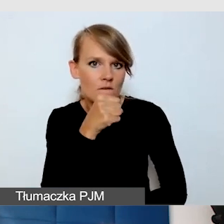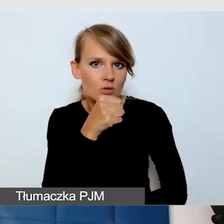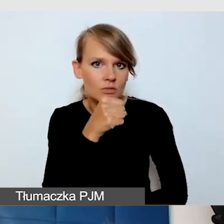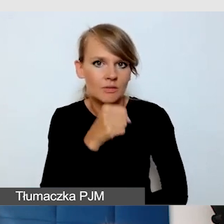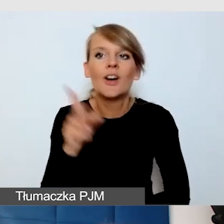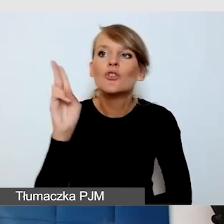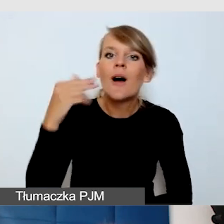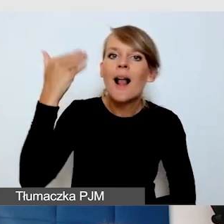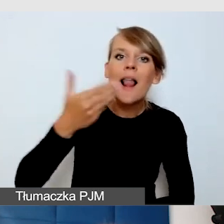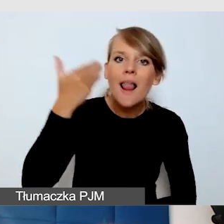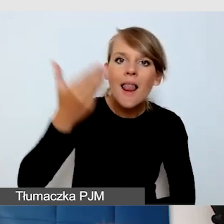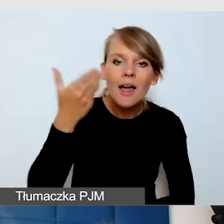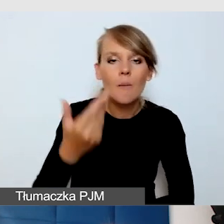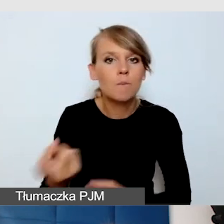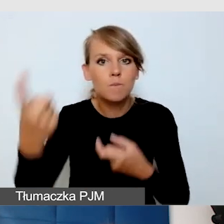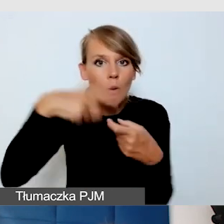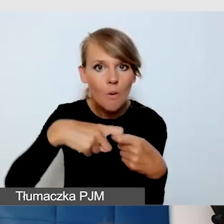który się łączy na wydarzeniu ze swojego domu,